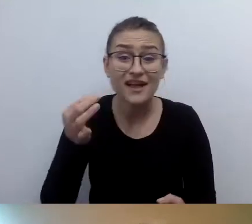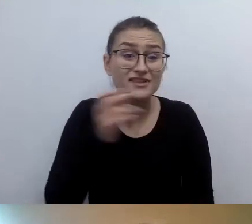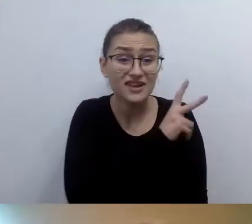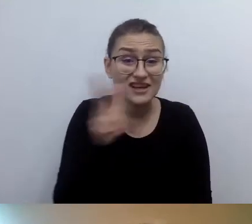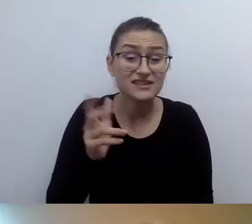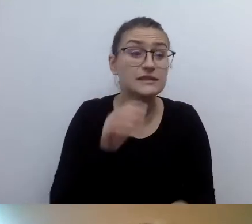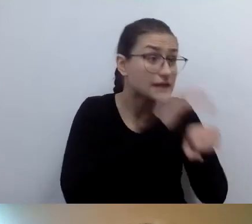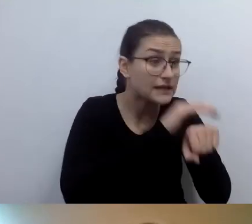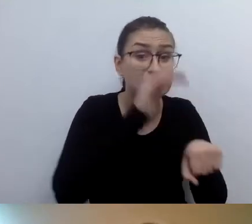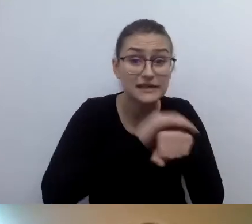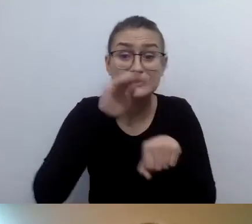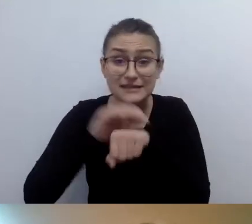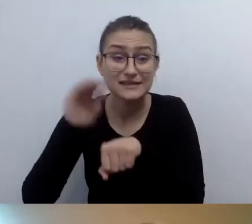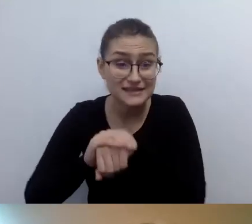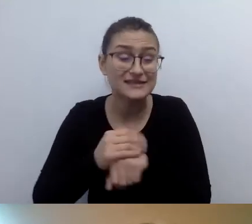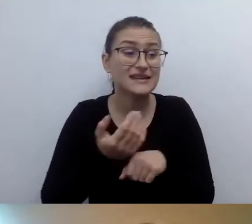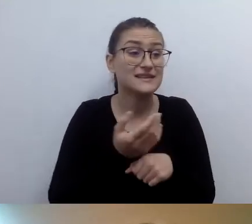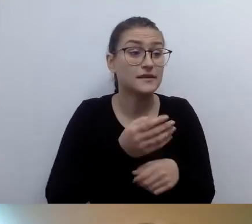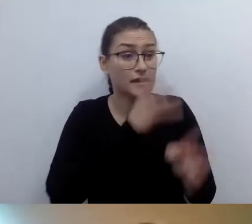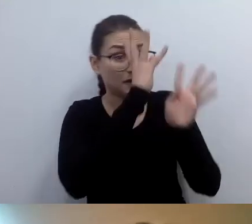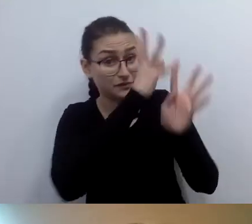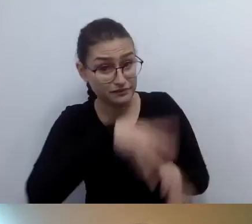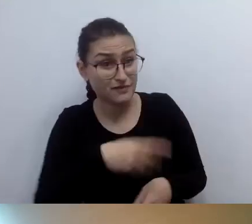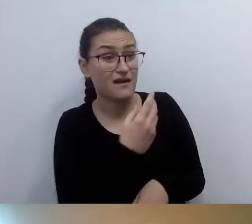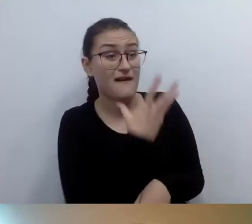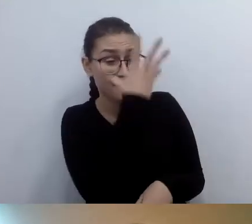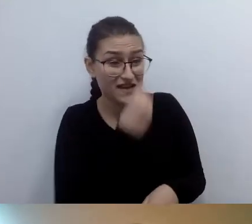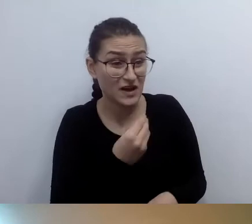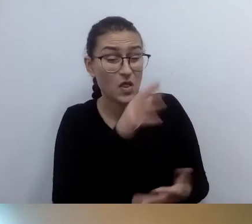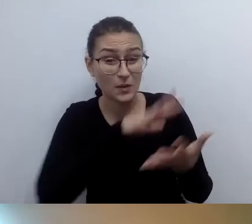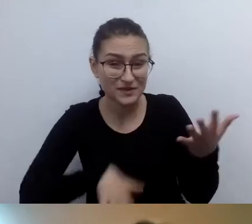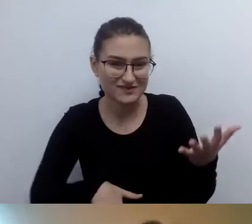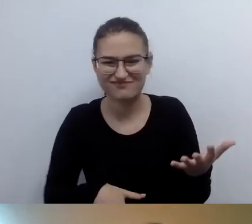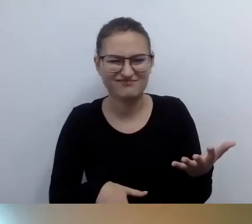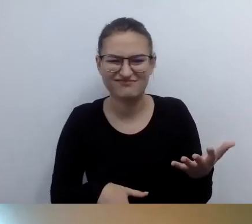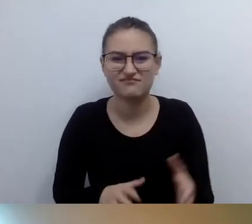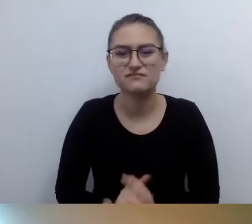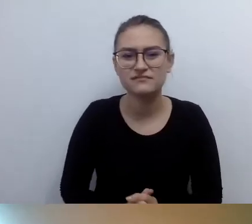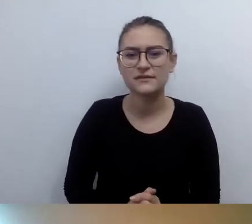to trzymajmy się tego stwierdzenia.